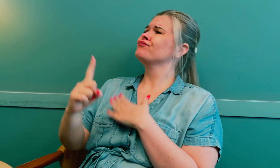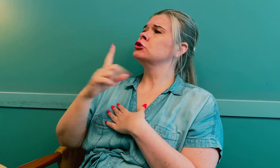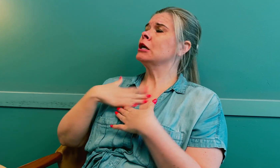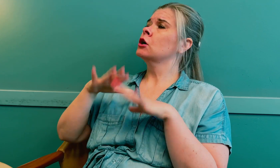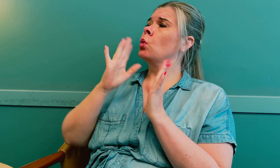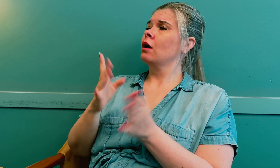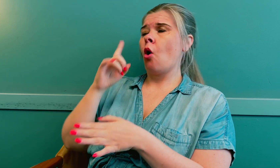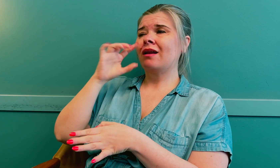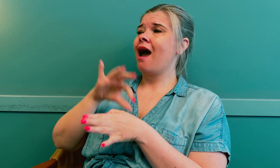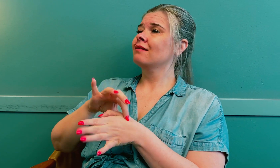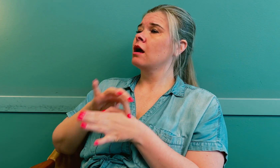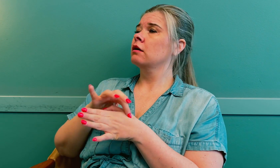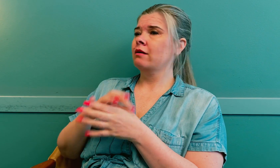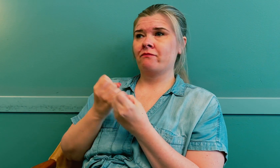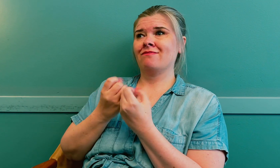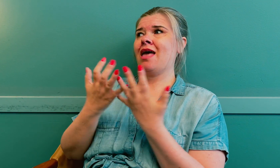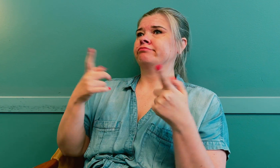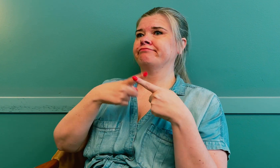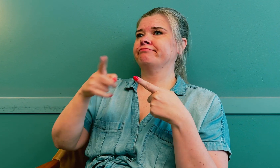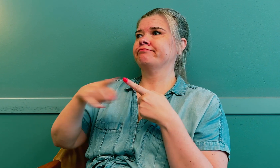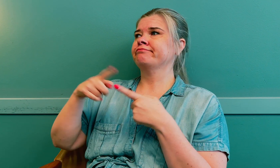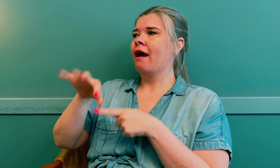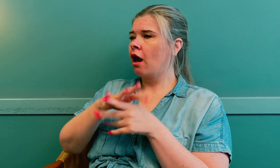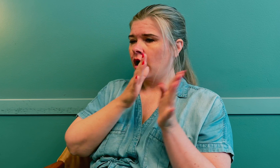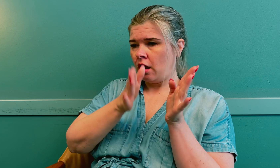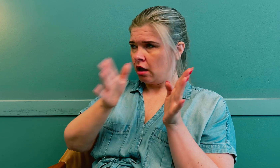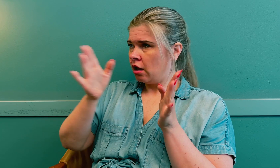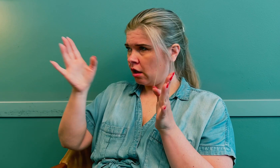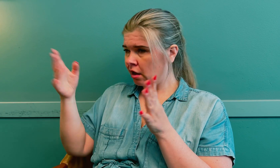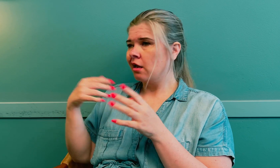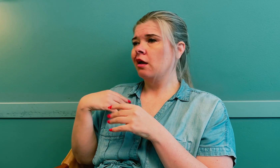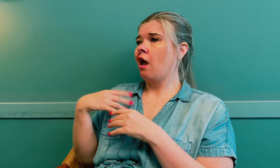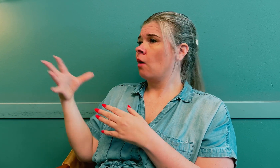Så jeg dro til øyelege på sykehuset, flere forskjellige leger.